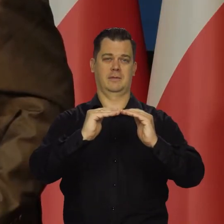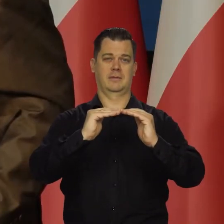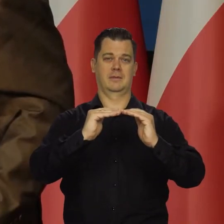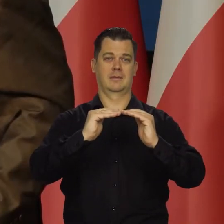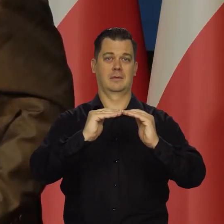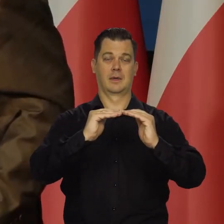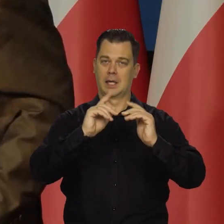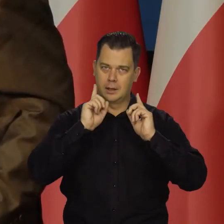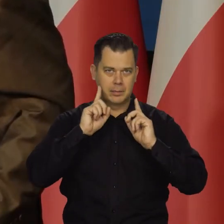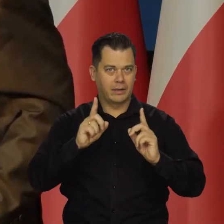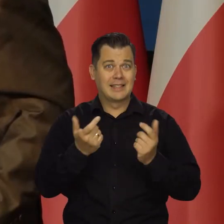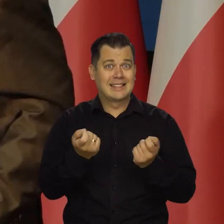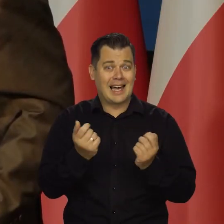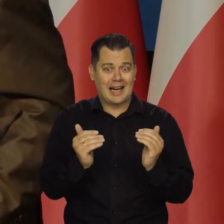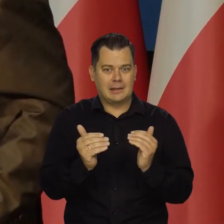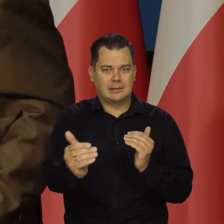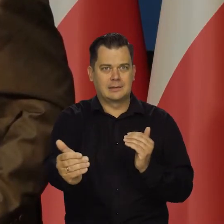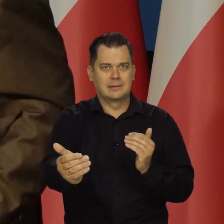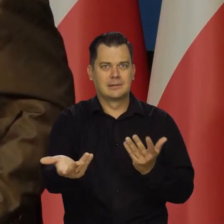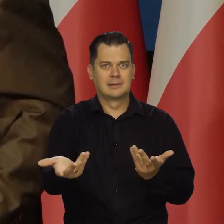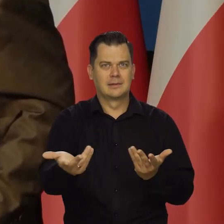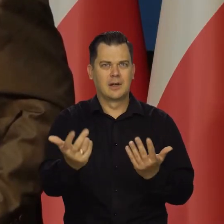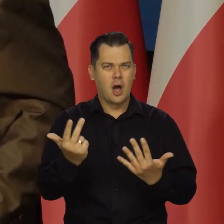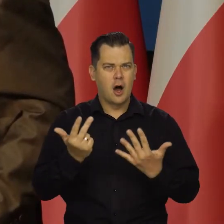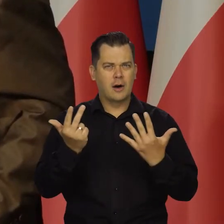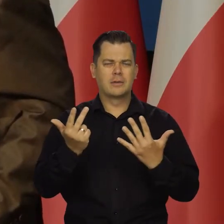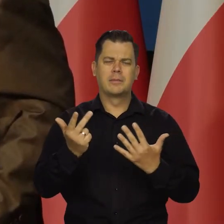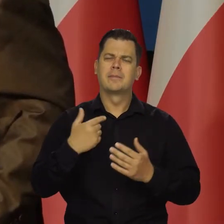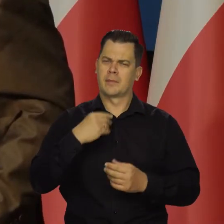Naprawdę niewiele trzeba jeszcze wytrwać. Apeluję tu do młodych ludzi.